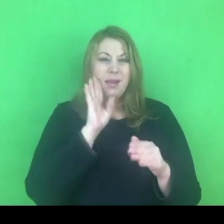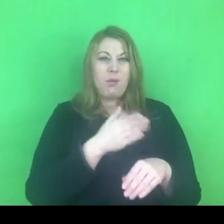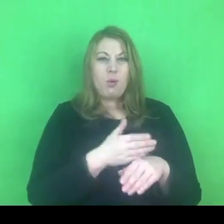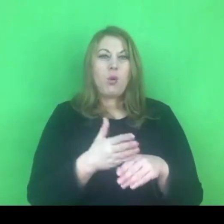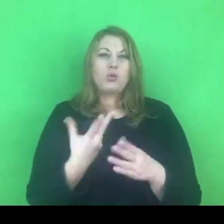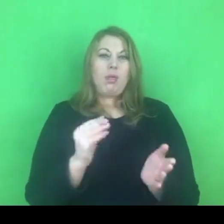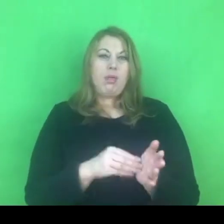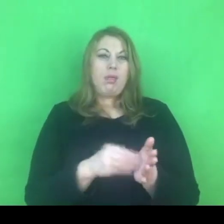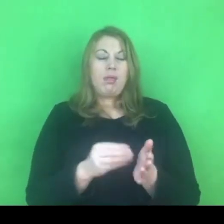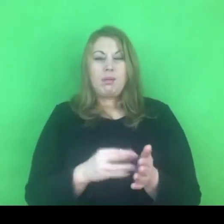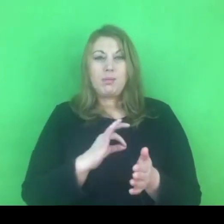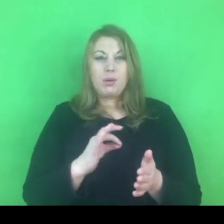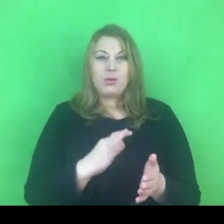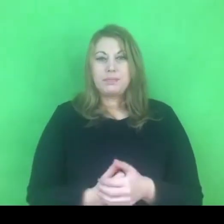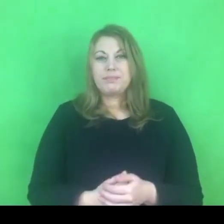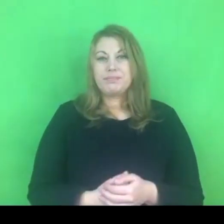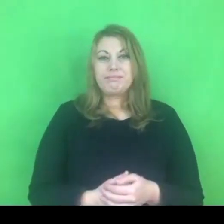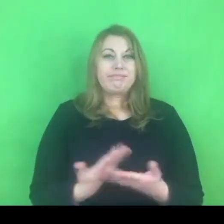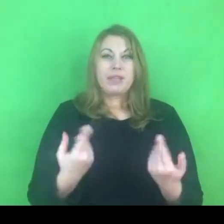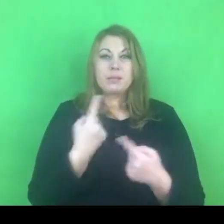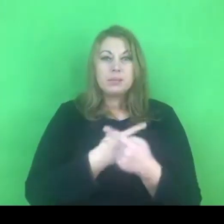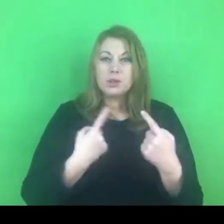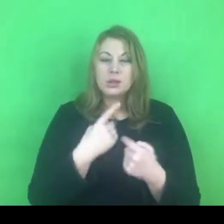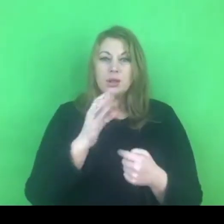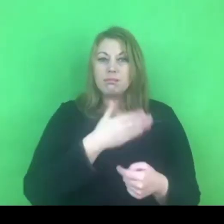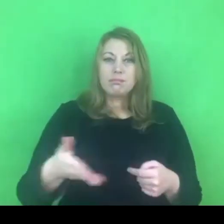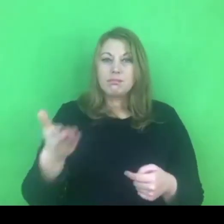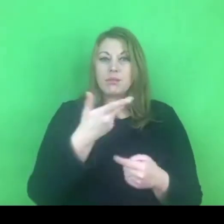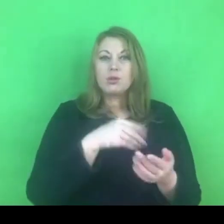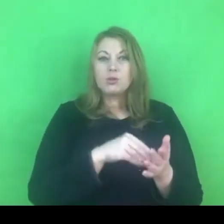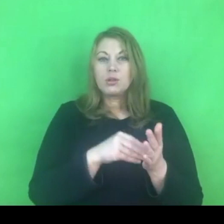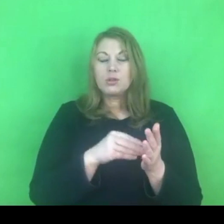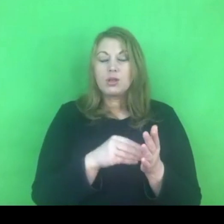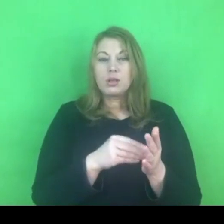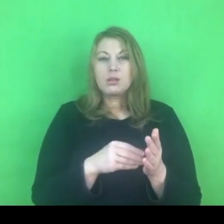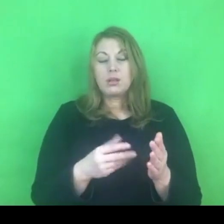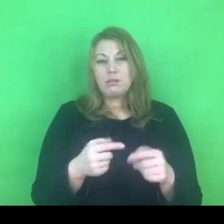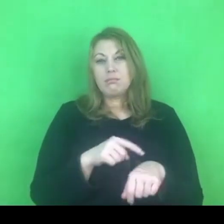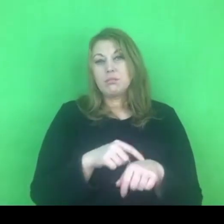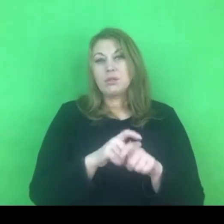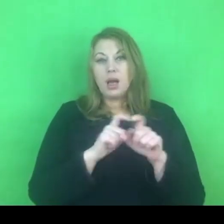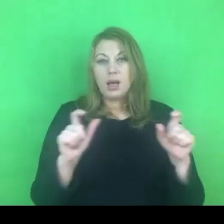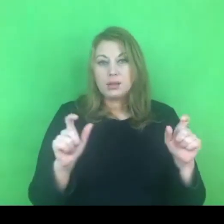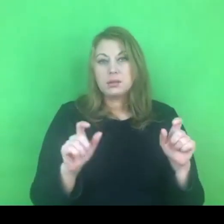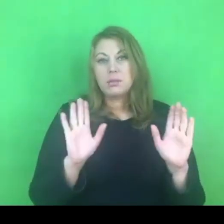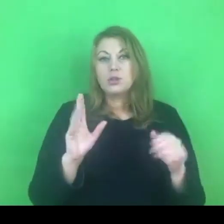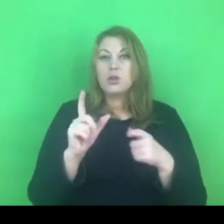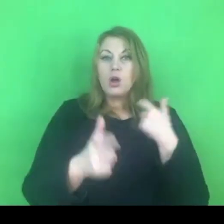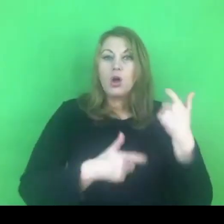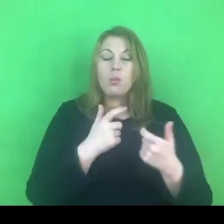Myślę, że nasze doświadczenie i czas pokażą co z tego wynika.